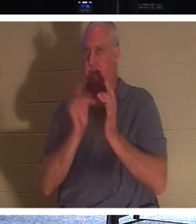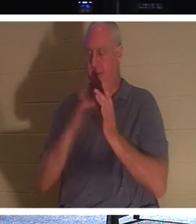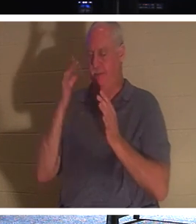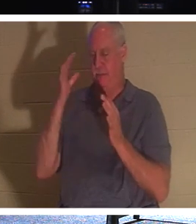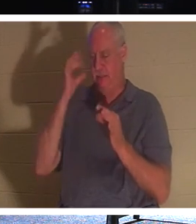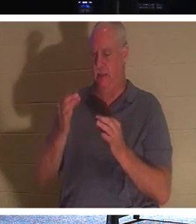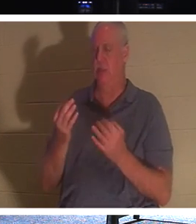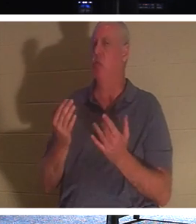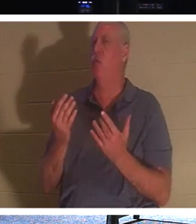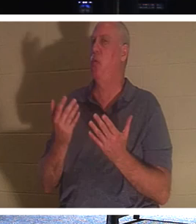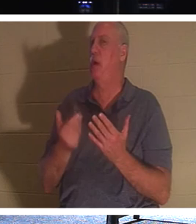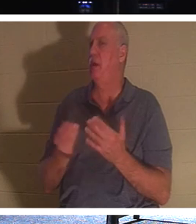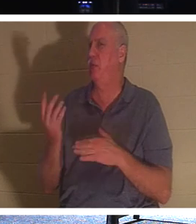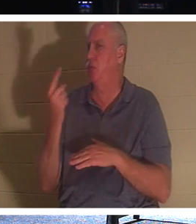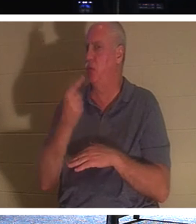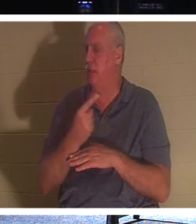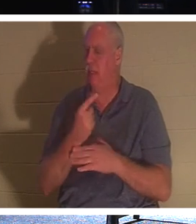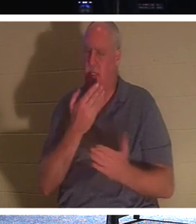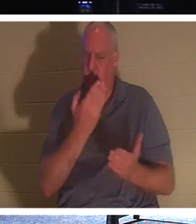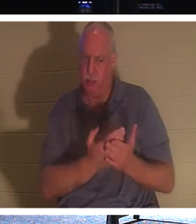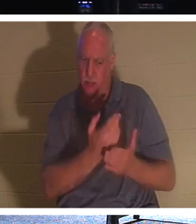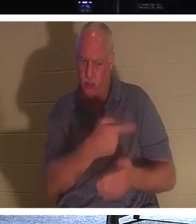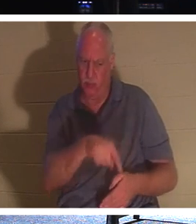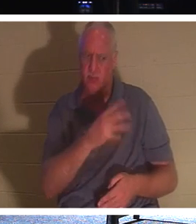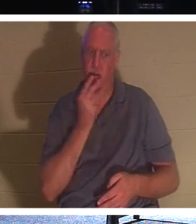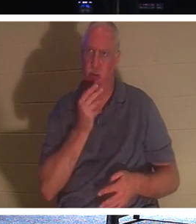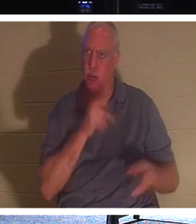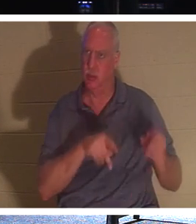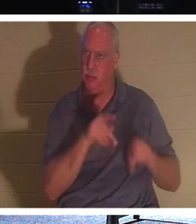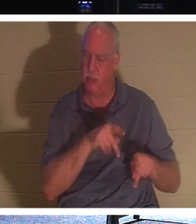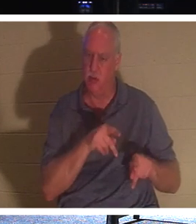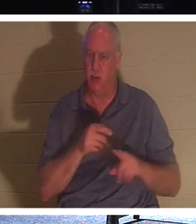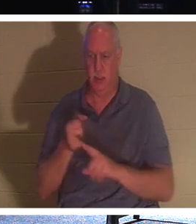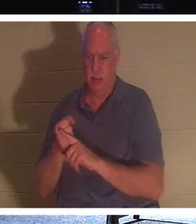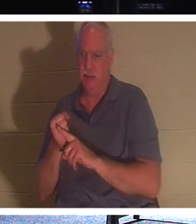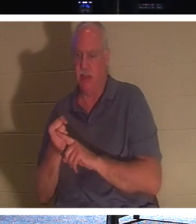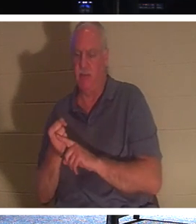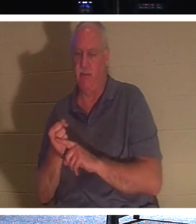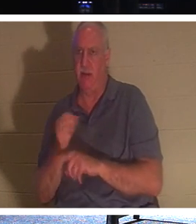дня, чтобы доказать еврейскому народу, что Он действительно был Мессией, и что Он был воскресением